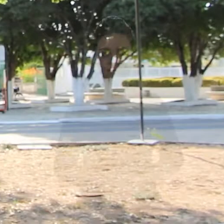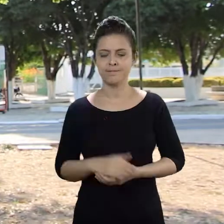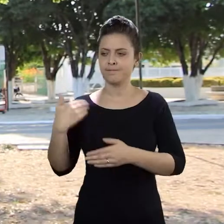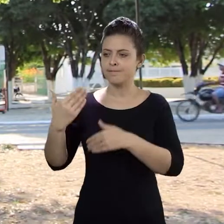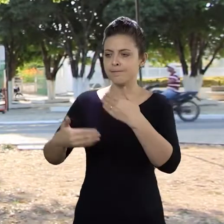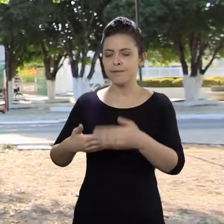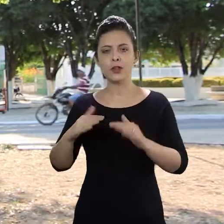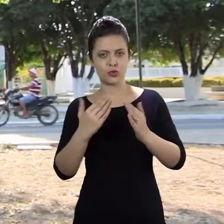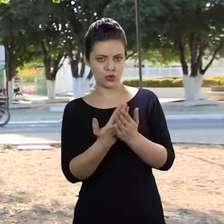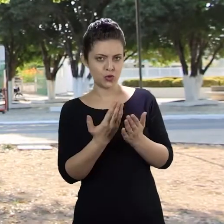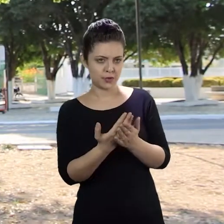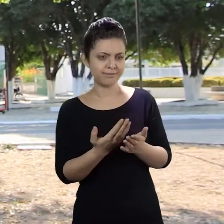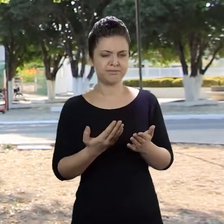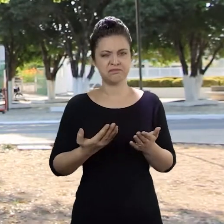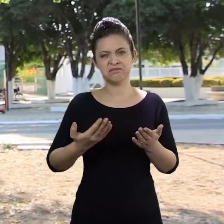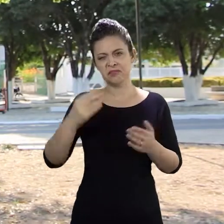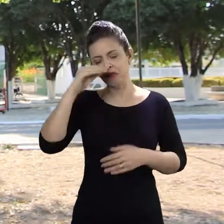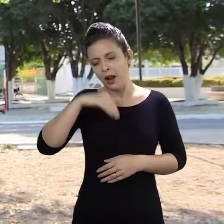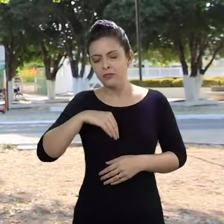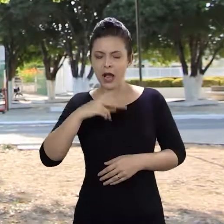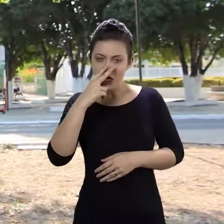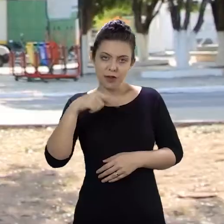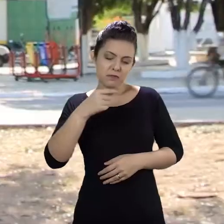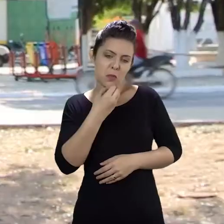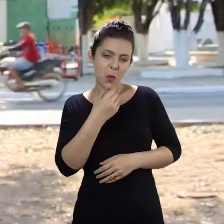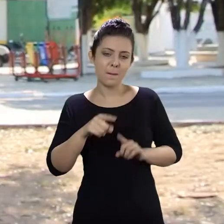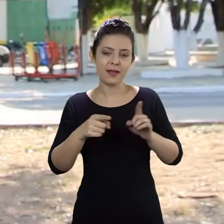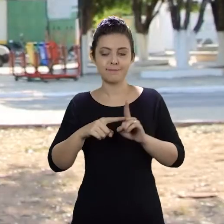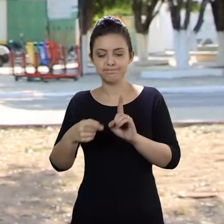Eu vinha bem na escola, estava com um rendimento bom, mas aí eu fiquei grávida